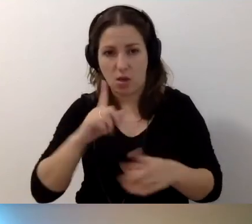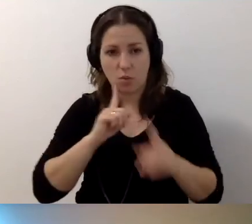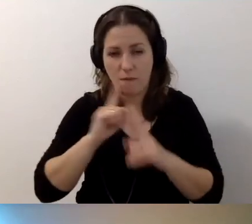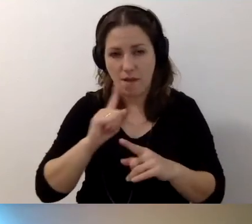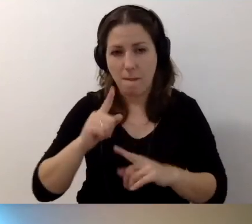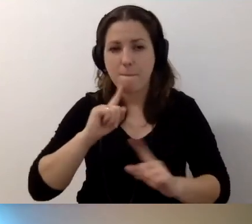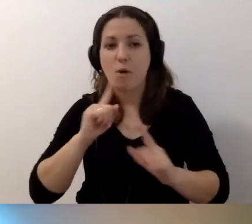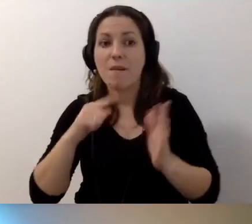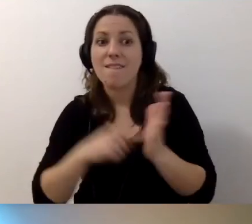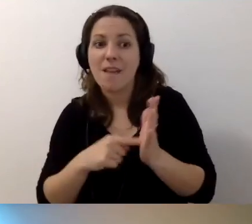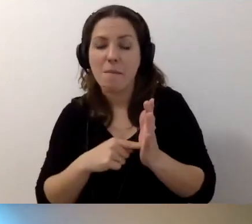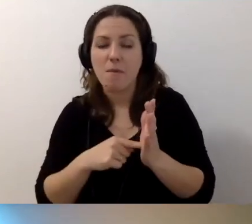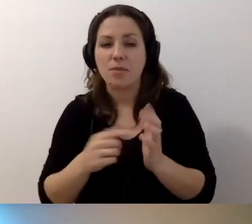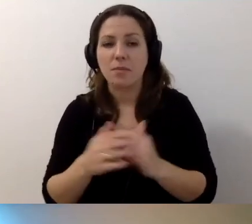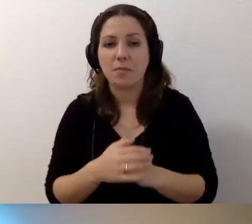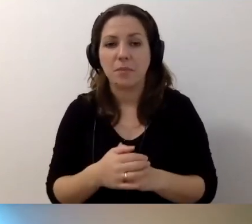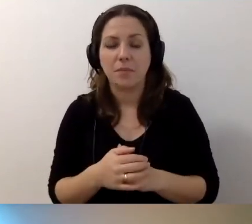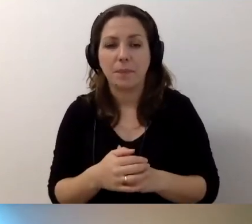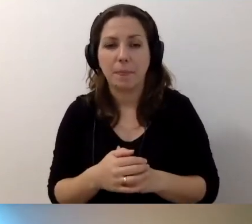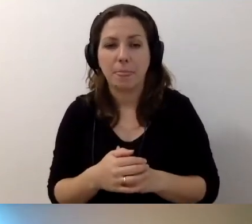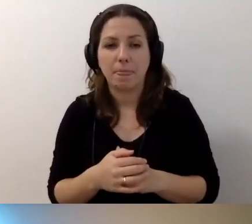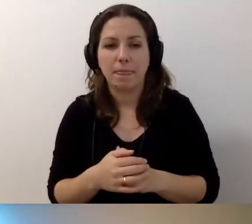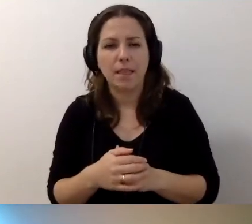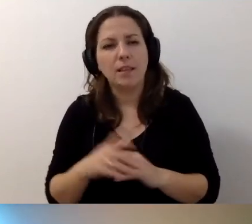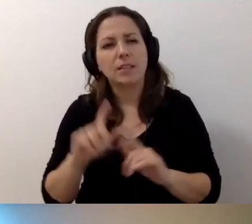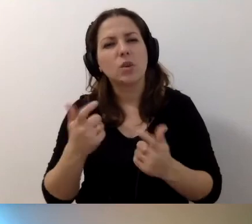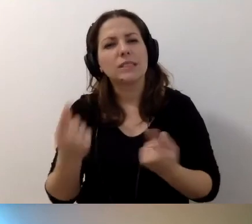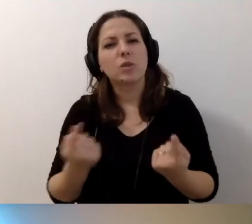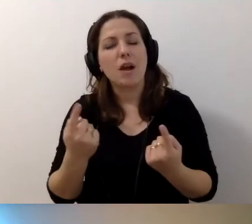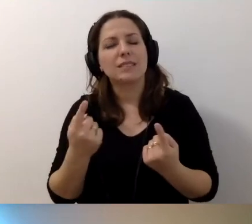Porozmawiamy o tym, co w sytuacji, gdy nie ma pieniędzy.